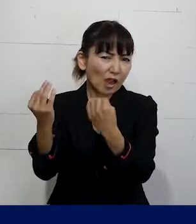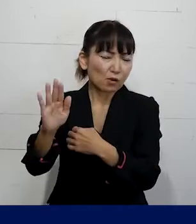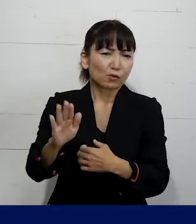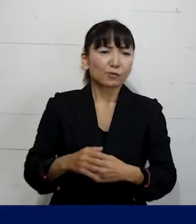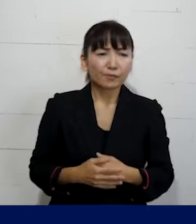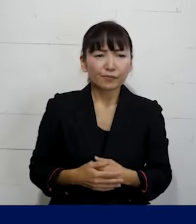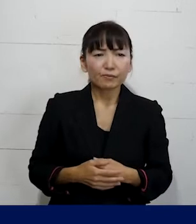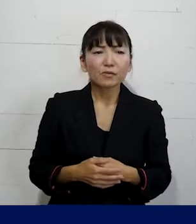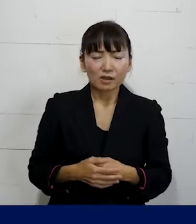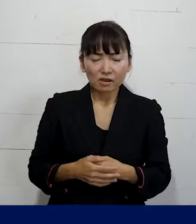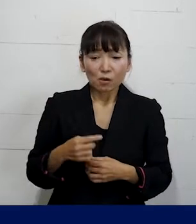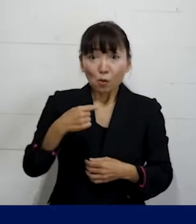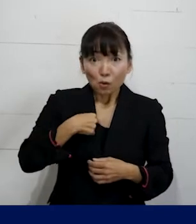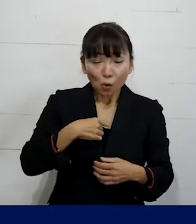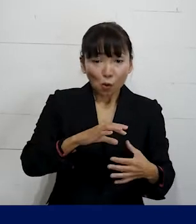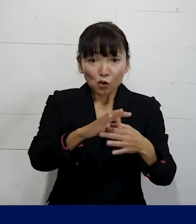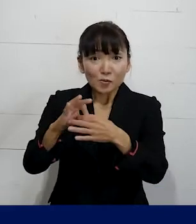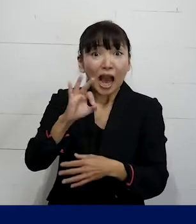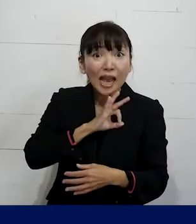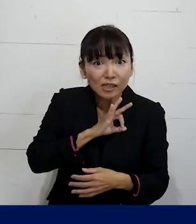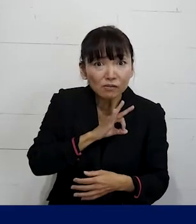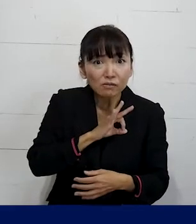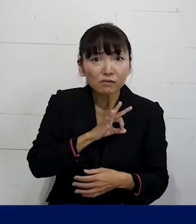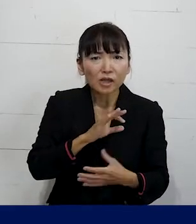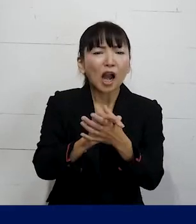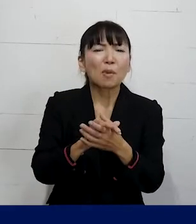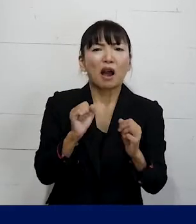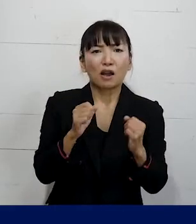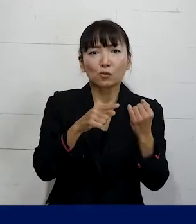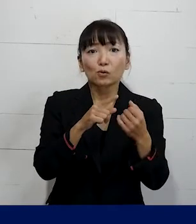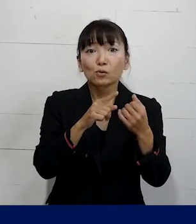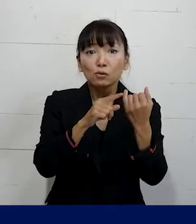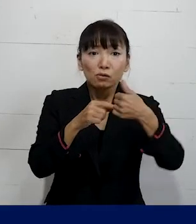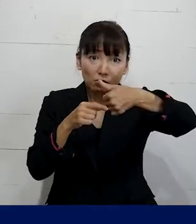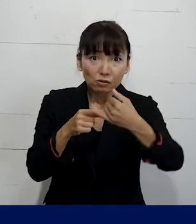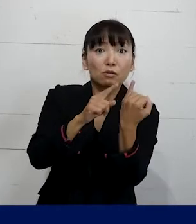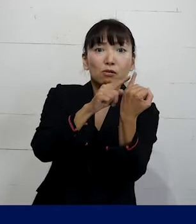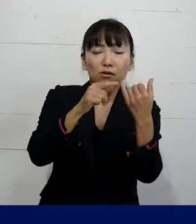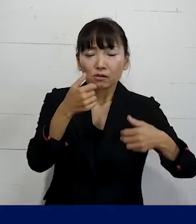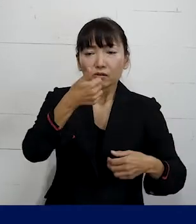例えば私たちの組合の仲間でトランス女性に対して